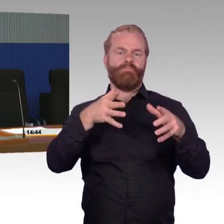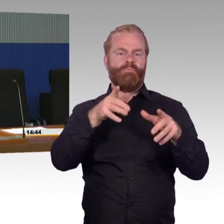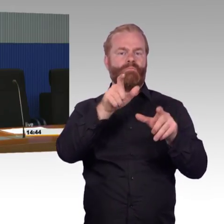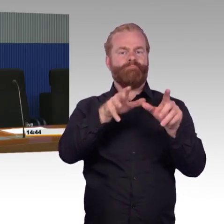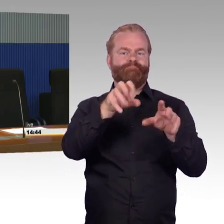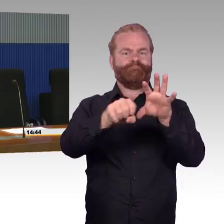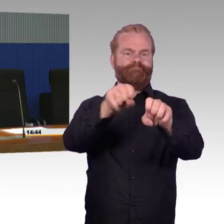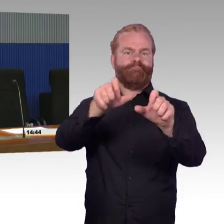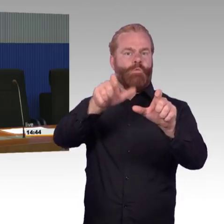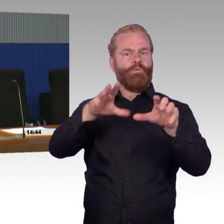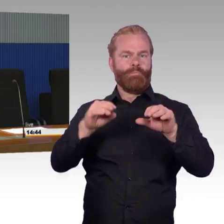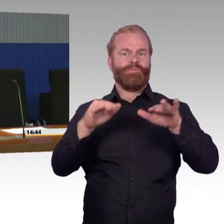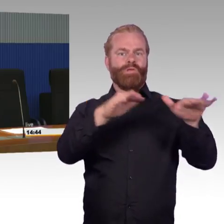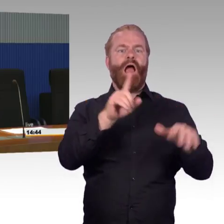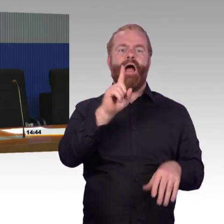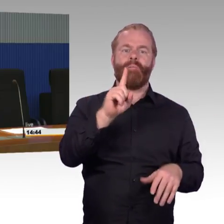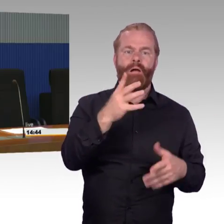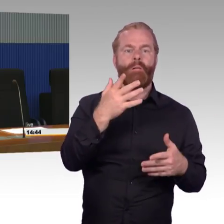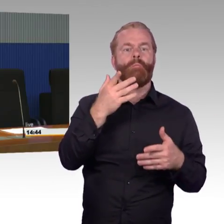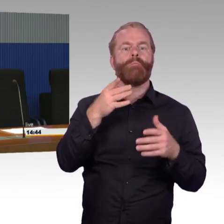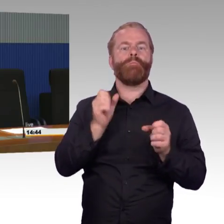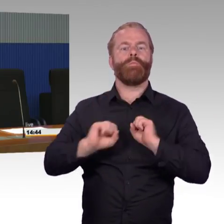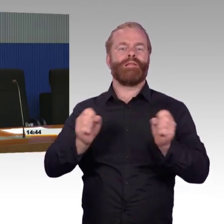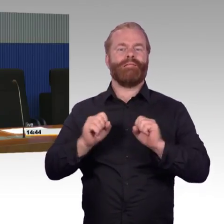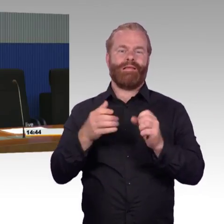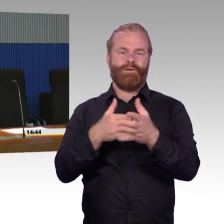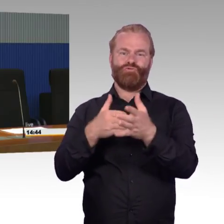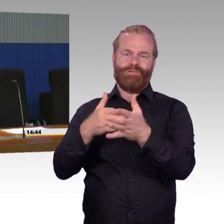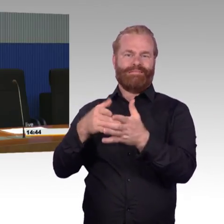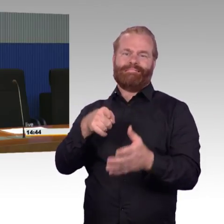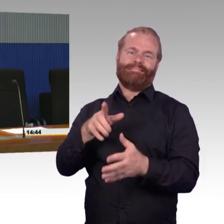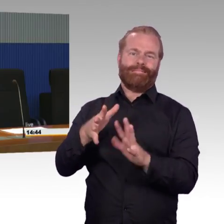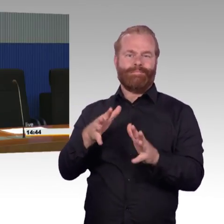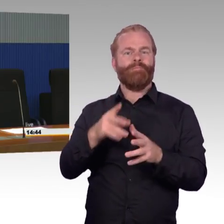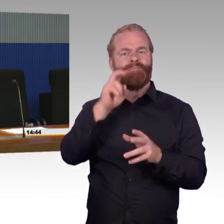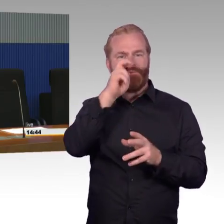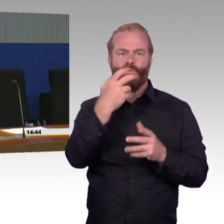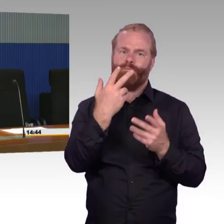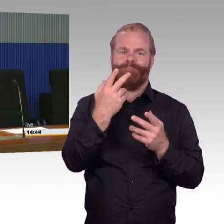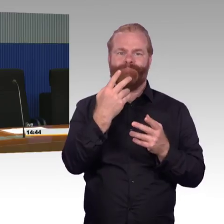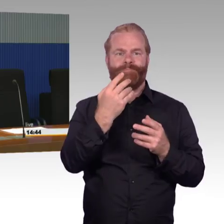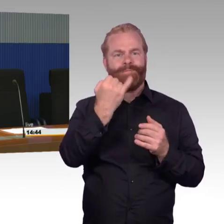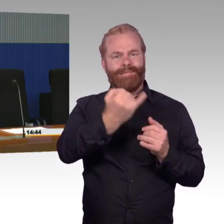das wird etwa noch 30 Jahre dauern mit der aktuellen Finanzierung. Wenn man mit der aktuellen Finanzierung davon ausgeht,